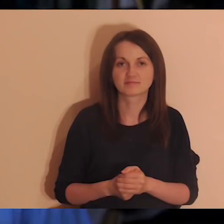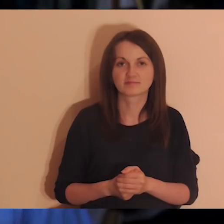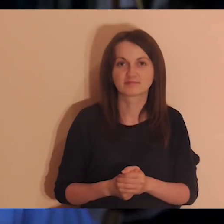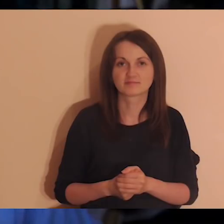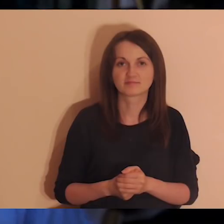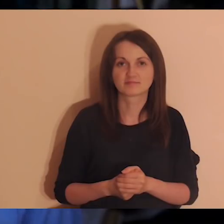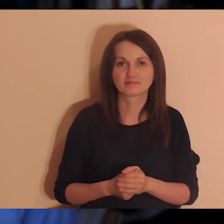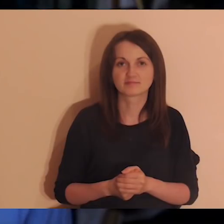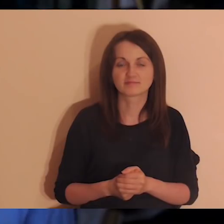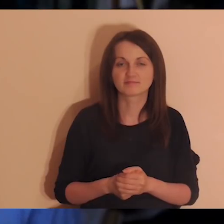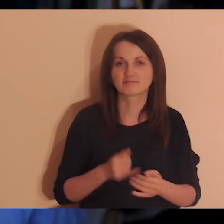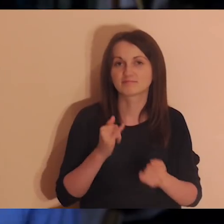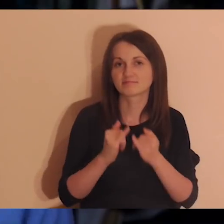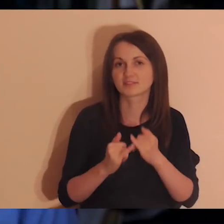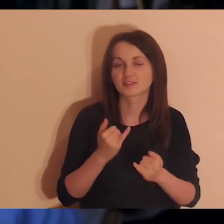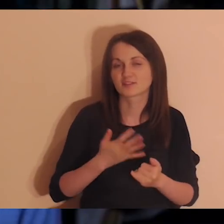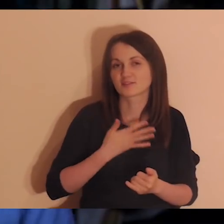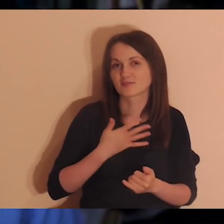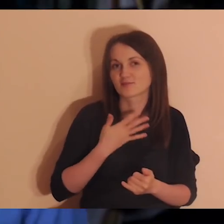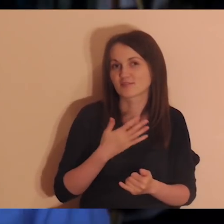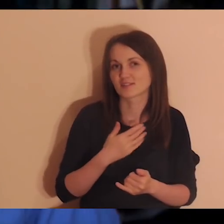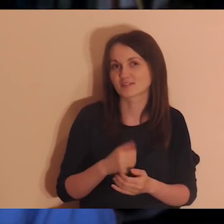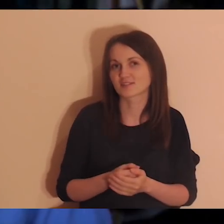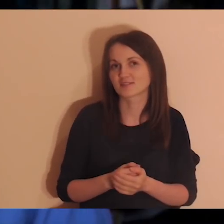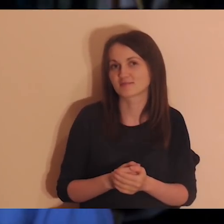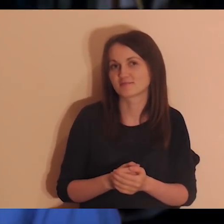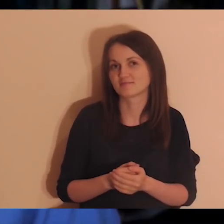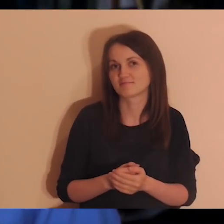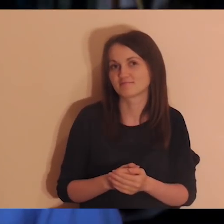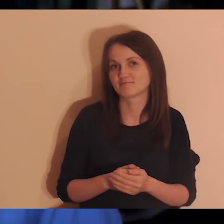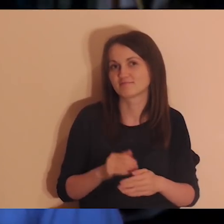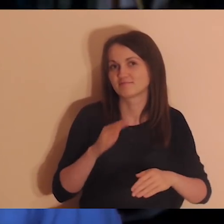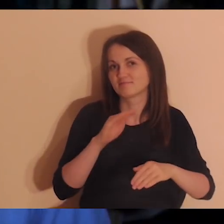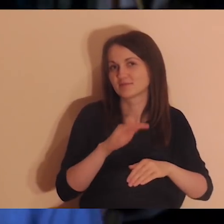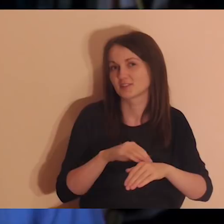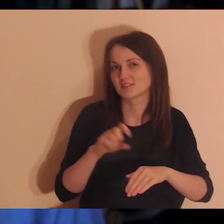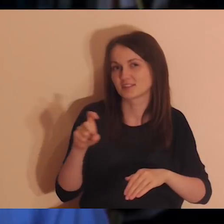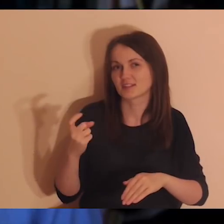Jeśli czujesz w sercu, że jest coś, co cię dotyka, kiedy o tym słyszysz,